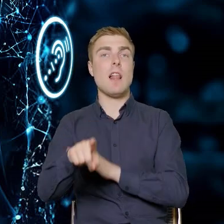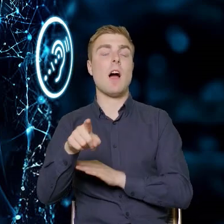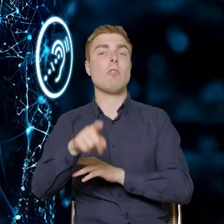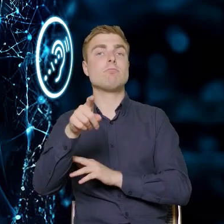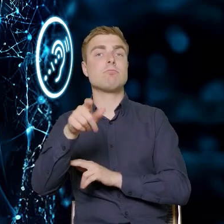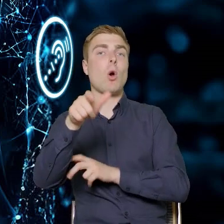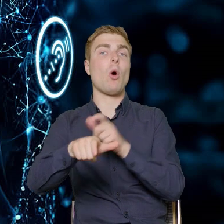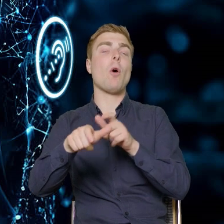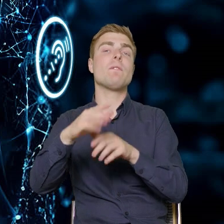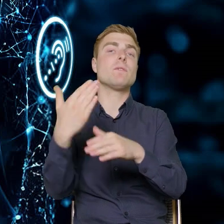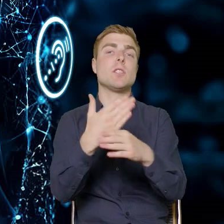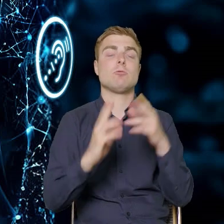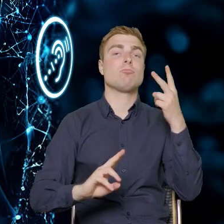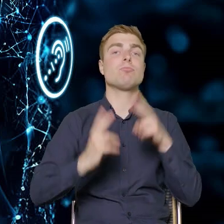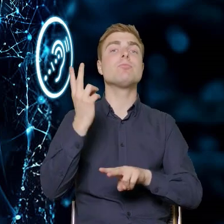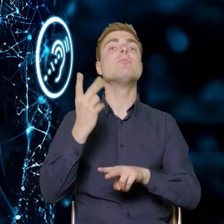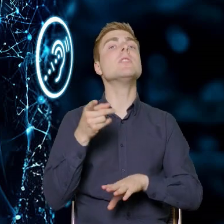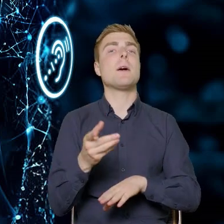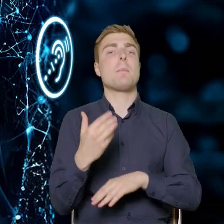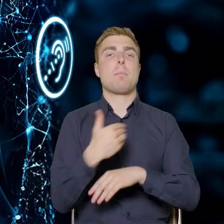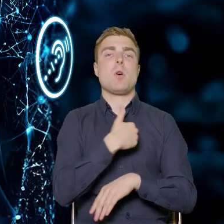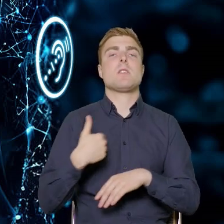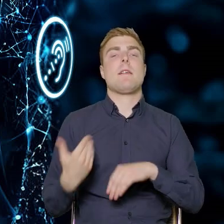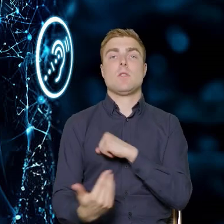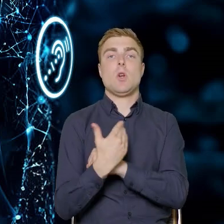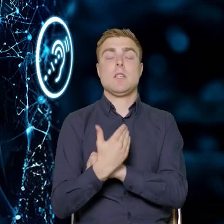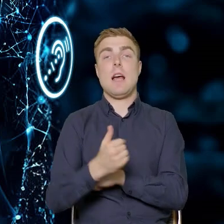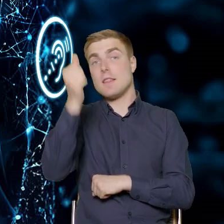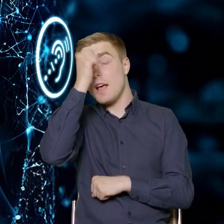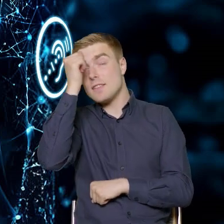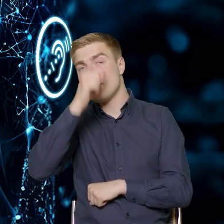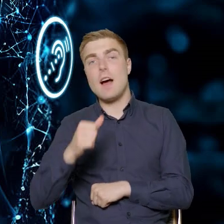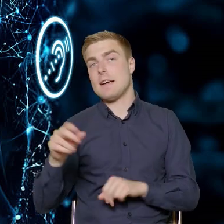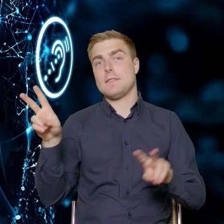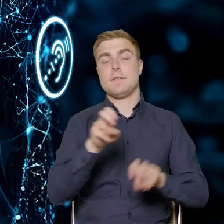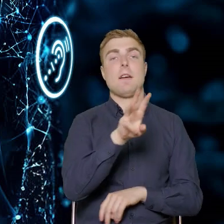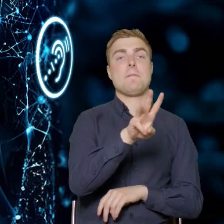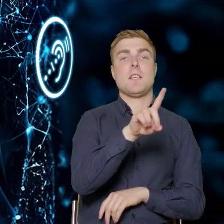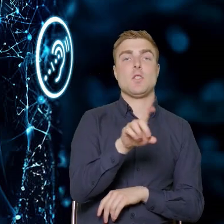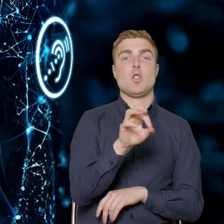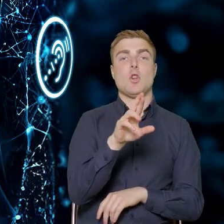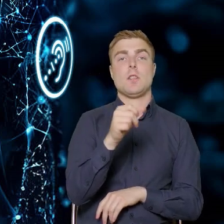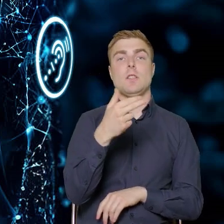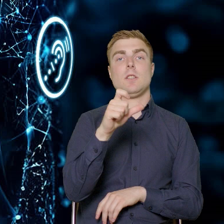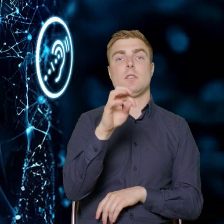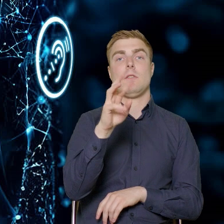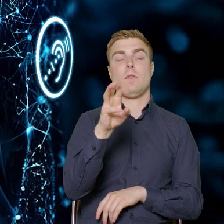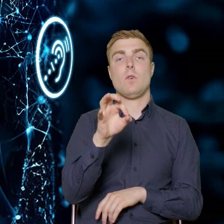Robocza taka nazwa: wzornictwo. Tam przedsiębiorcy mogą skorzystać ze środków na to, żeby opracować strategie wzornicze,